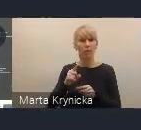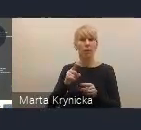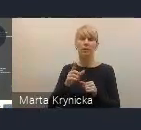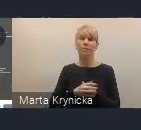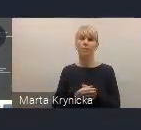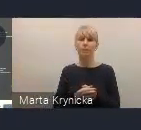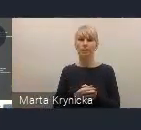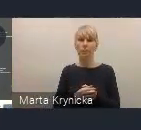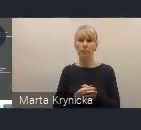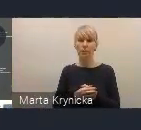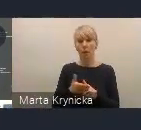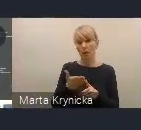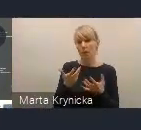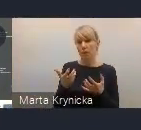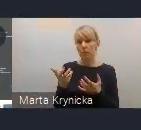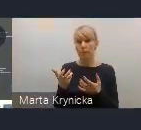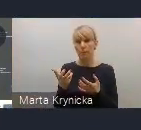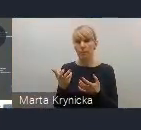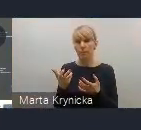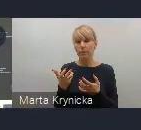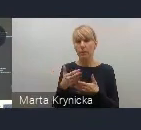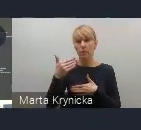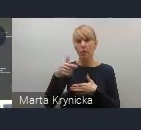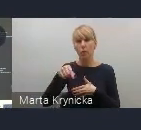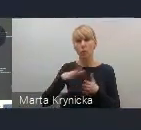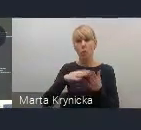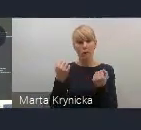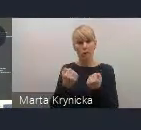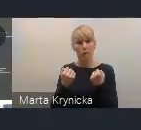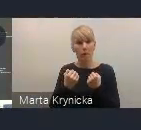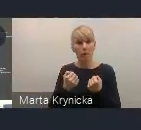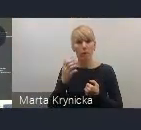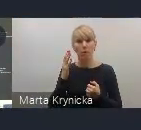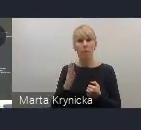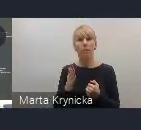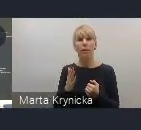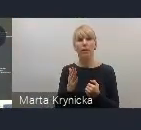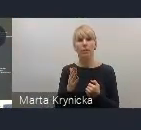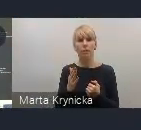i mamy nadzieję, że to wydarzenie będzie również zarówno dla nas, jak i dla państwa